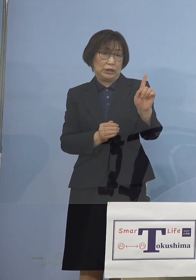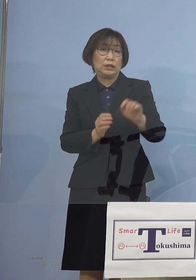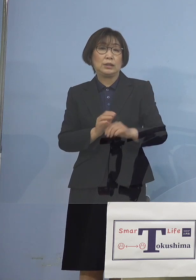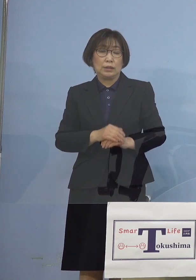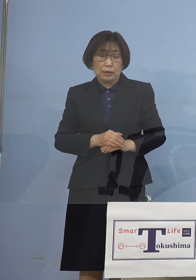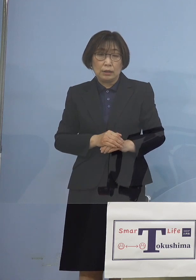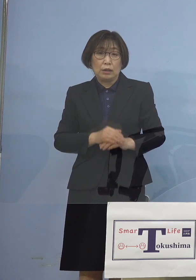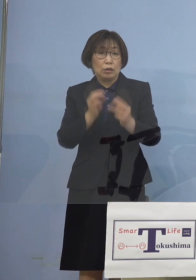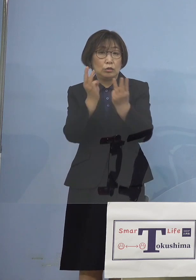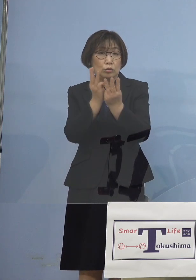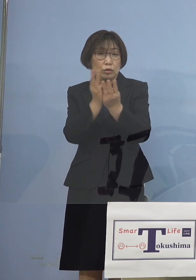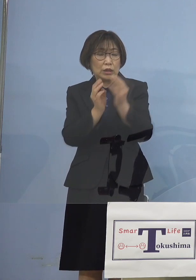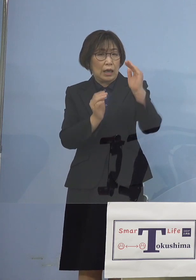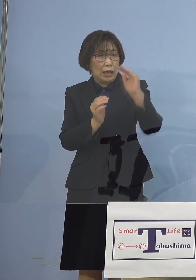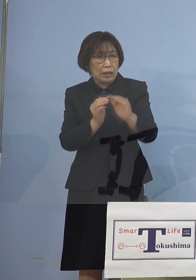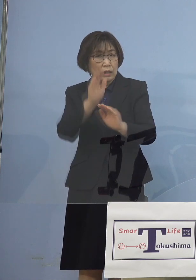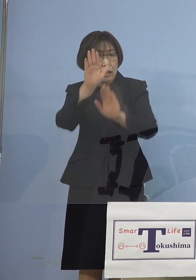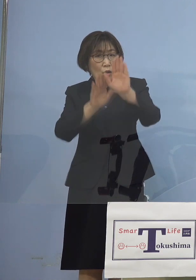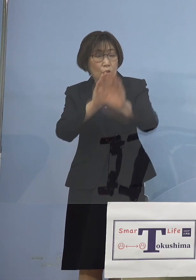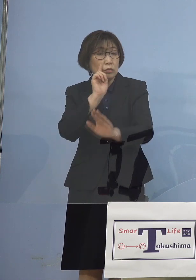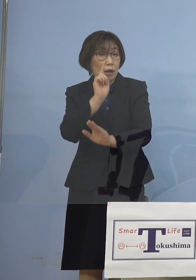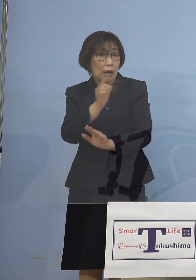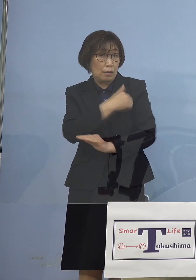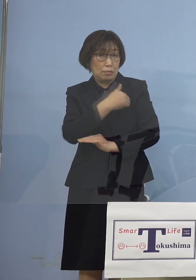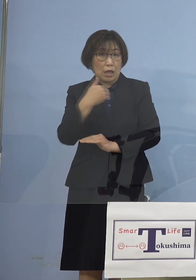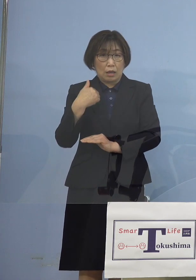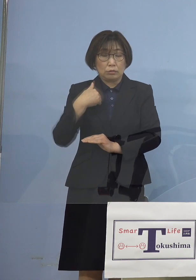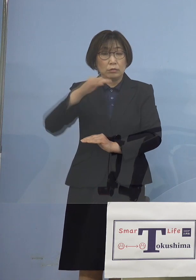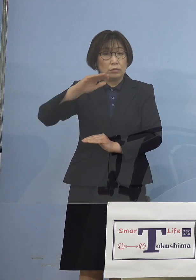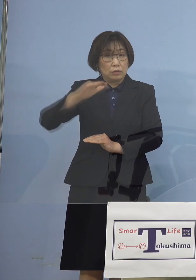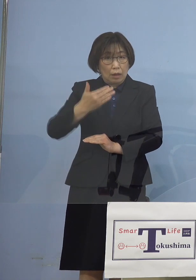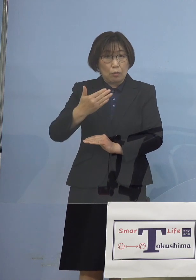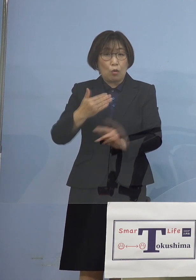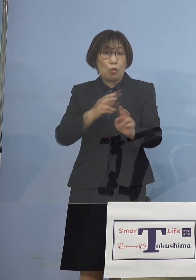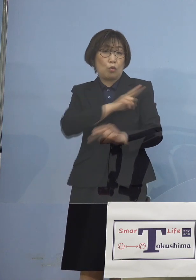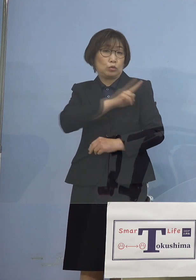見えるところではありますが 足してみると2日間で71名